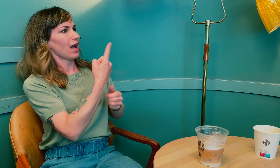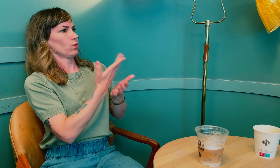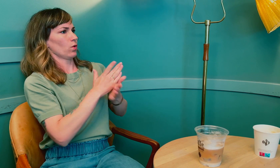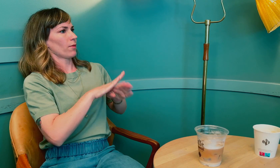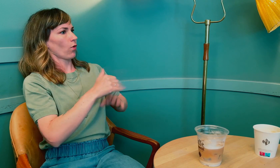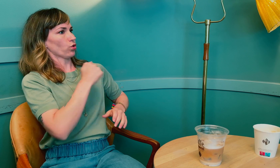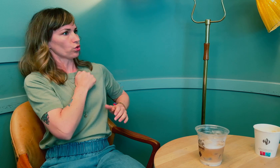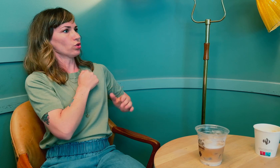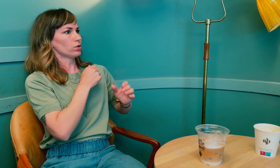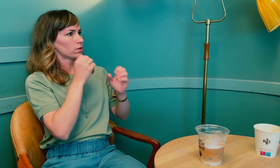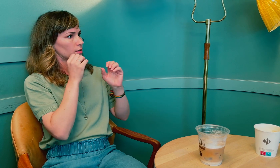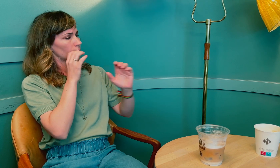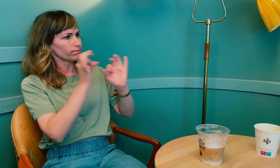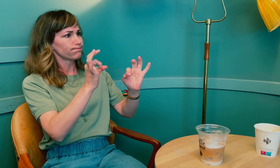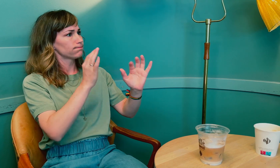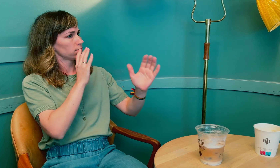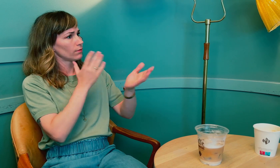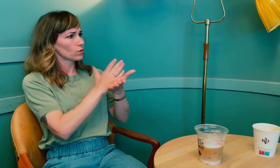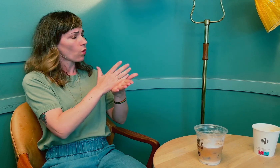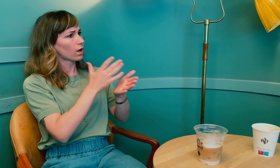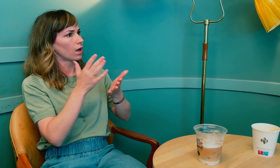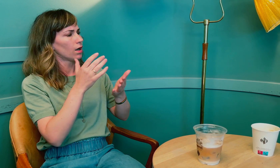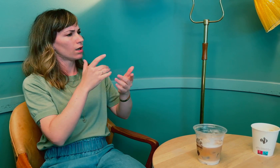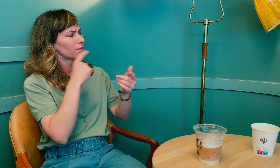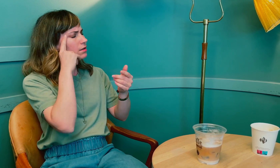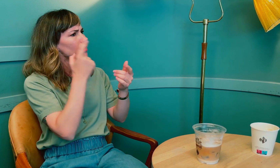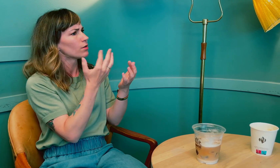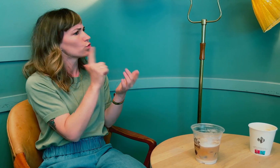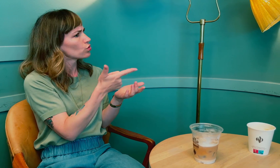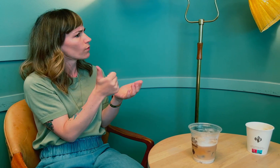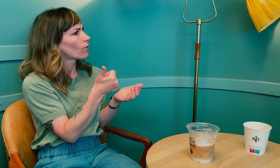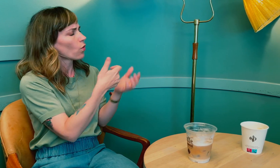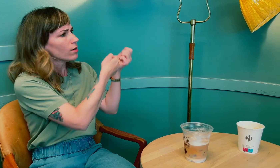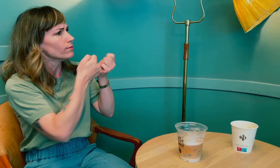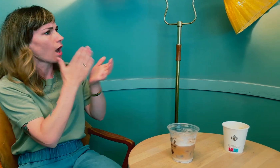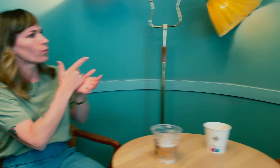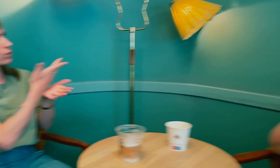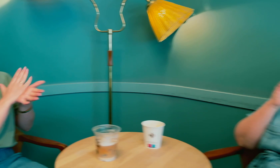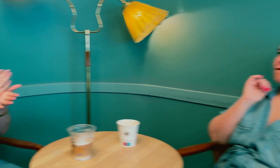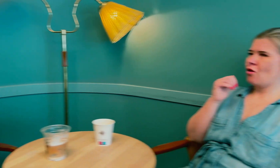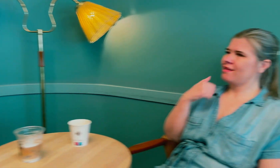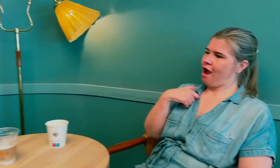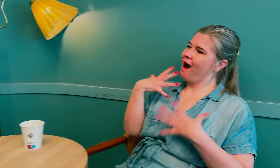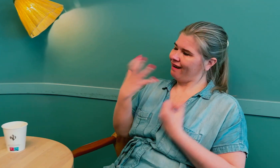Til slutt måtte du ta med deg en tolk du følte deg trygg på for god kommunikasjon. Hvorfor akkurat den tolken?